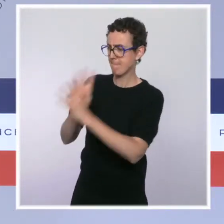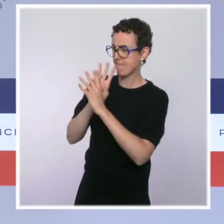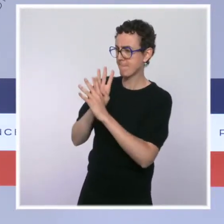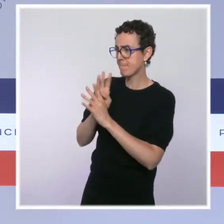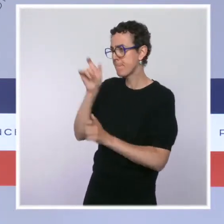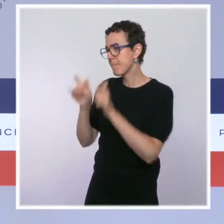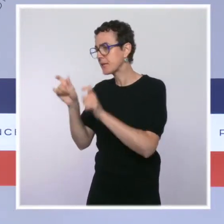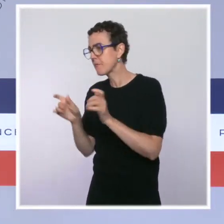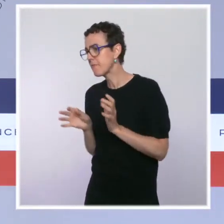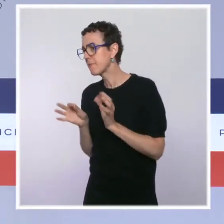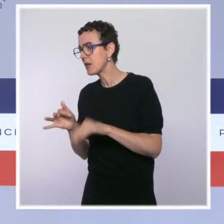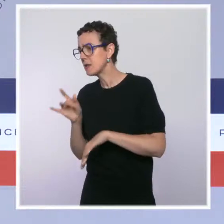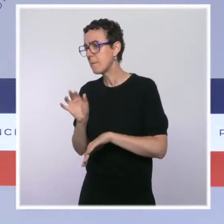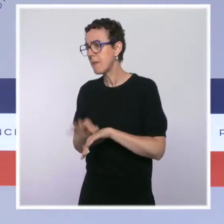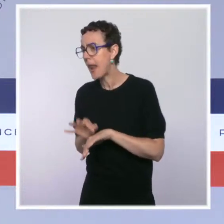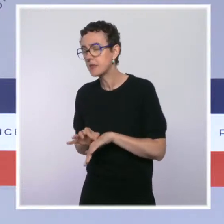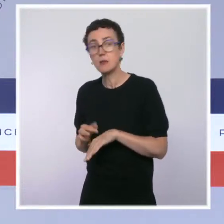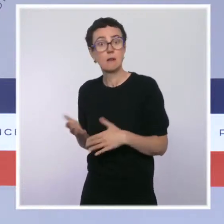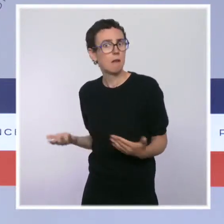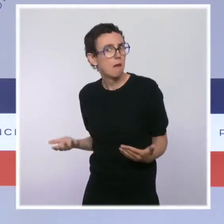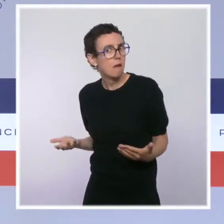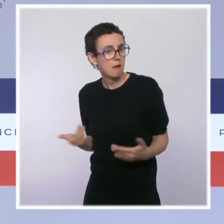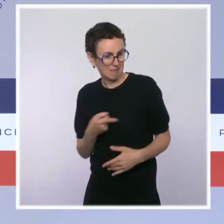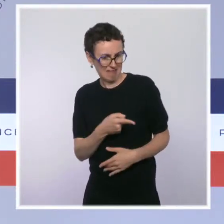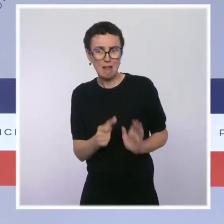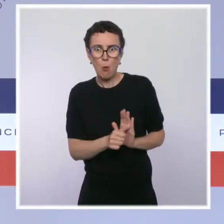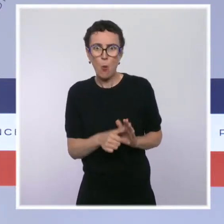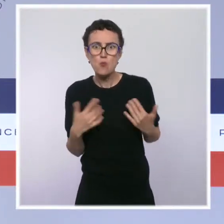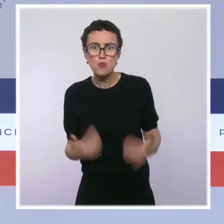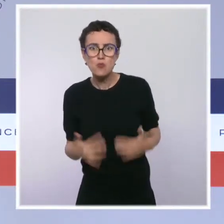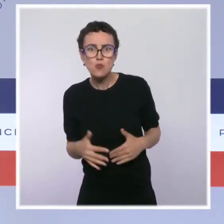Et, concernant le danger du virus pour eux et leurs patients fragiles,